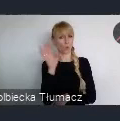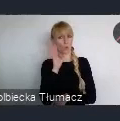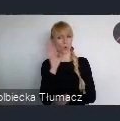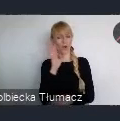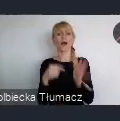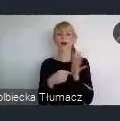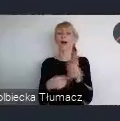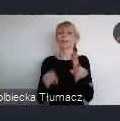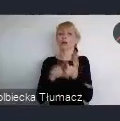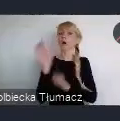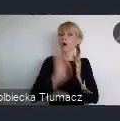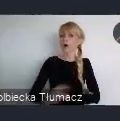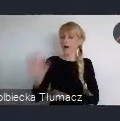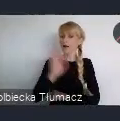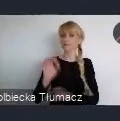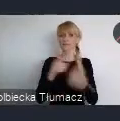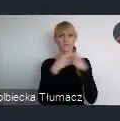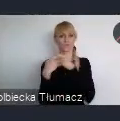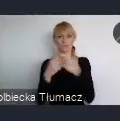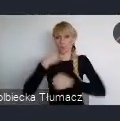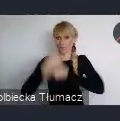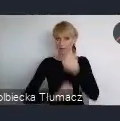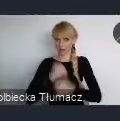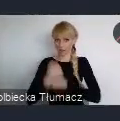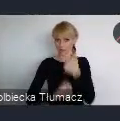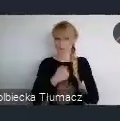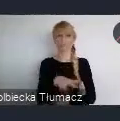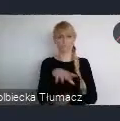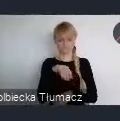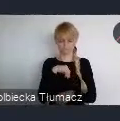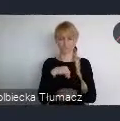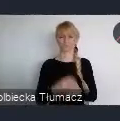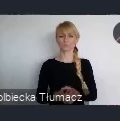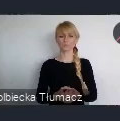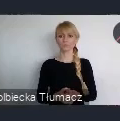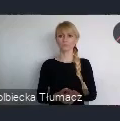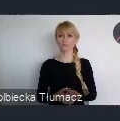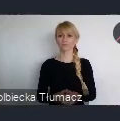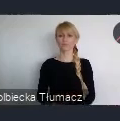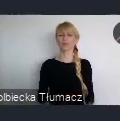do nawiązania bezpośrednich kontaktów. Spodziewamy się, że rzeczywiście tutaj miasta europejskie